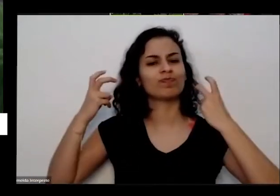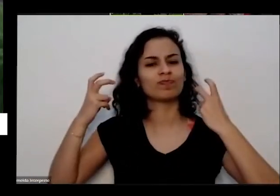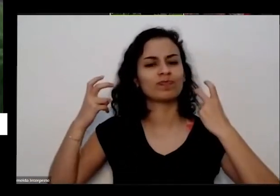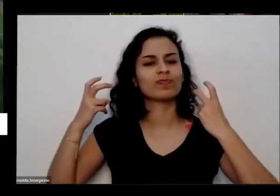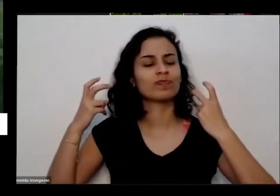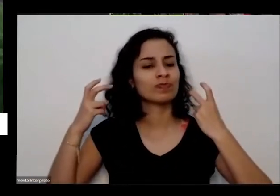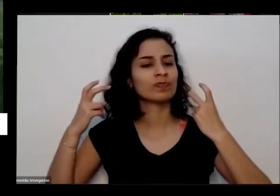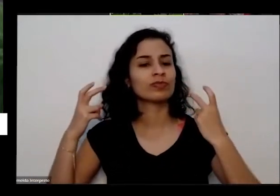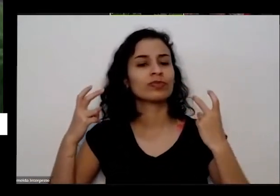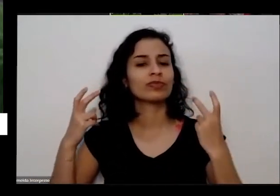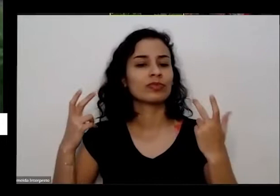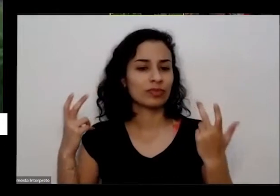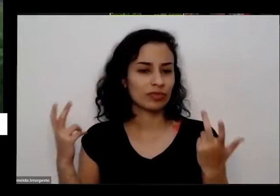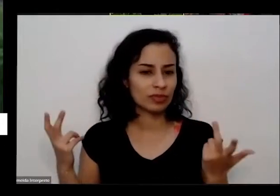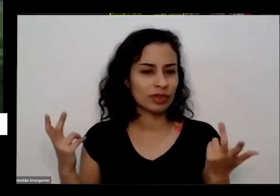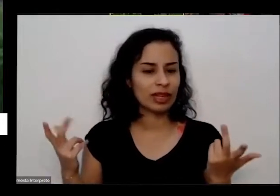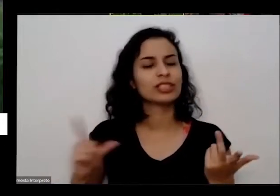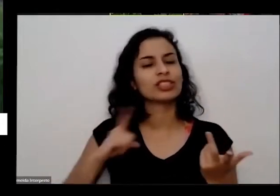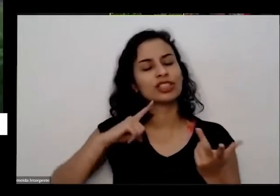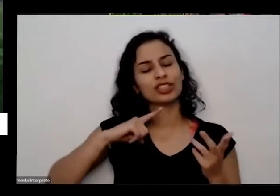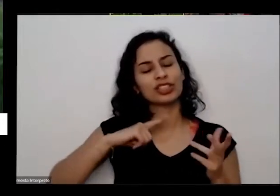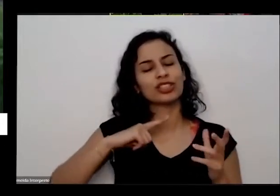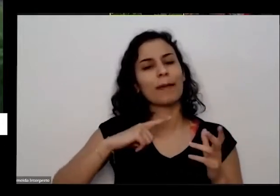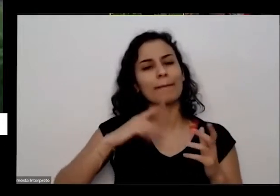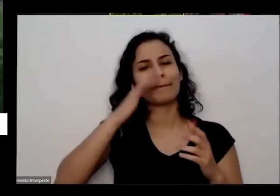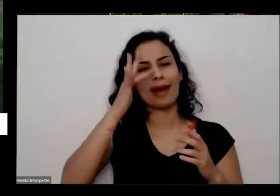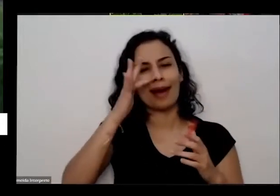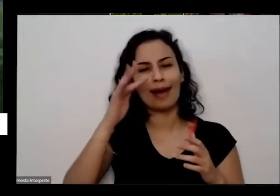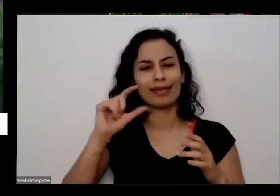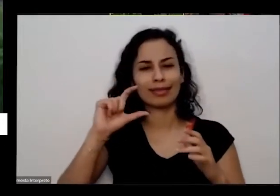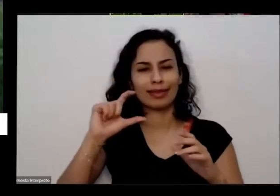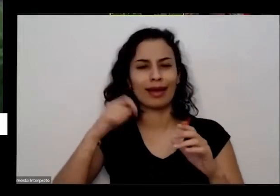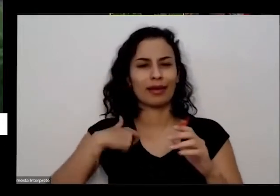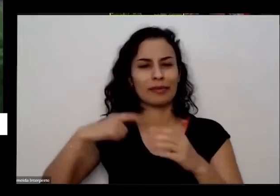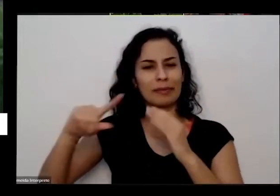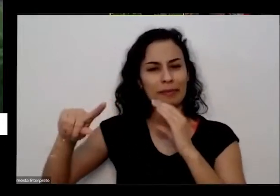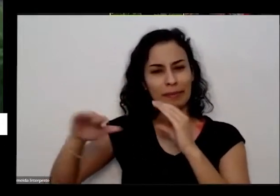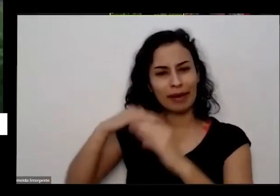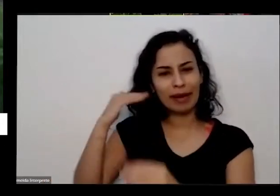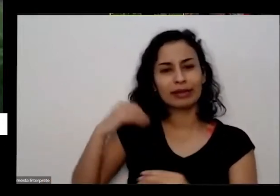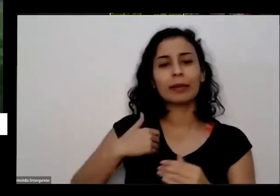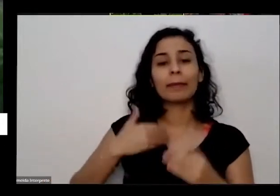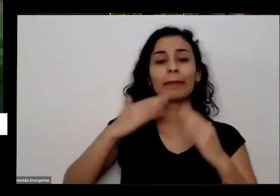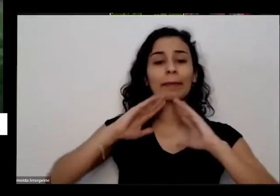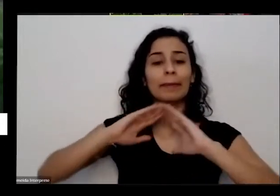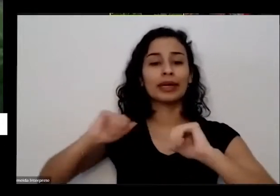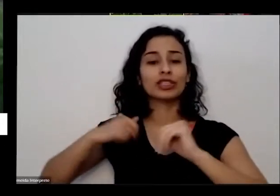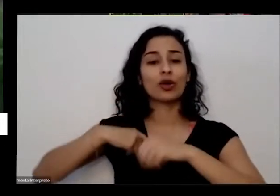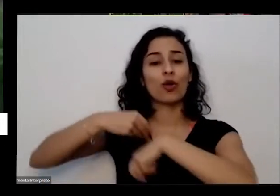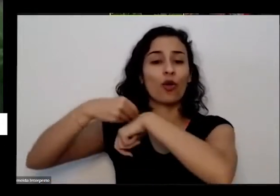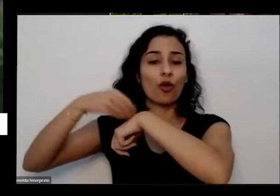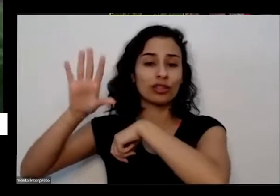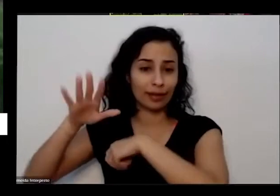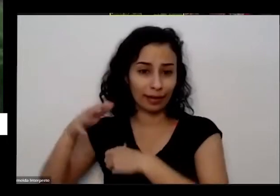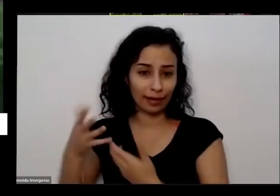suas botinhas e suas plantas pedindo conselhos e tal e também é falando tanto que é a hora que